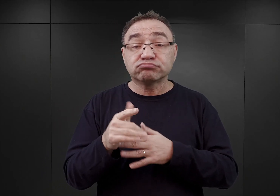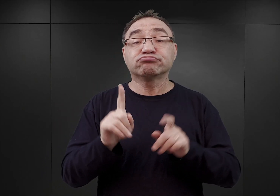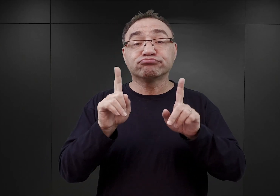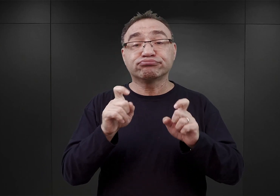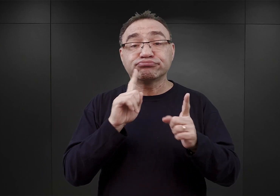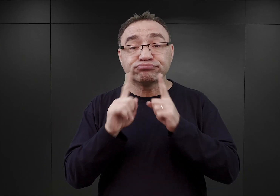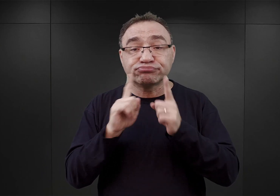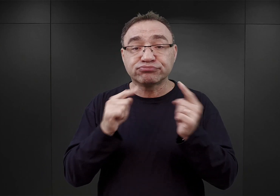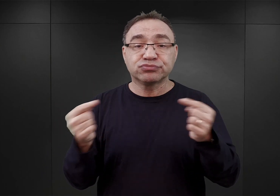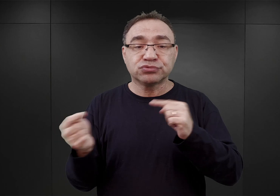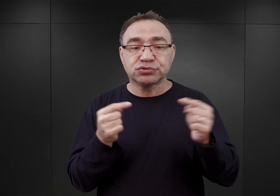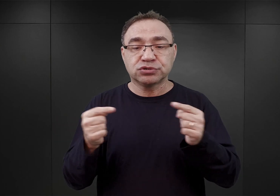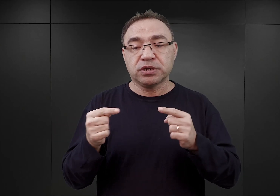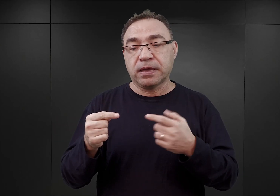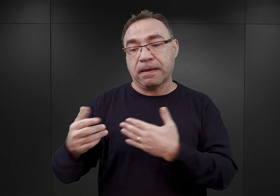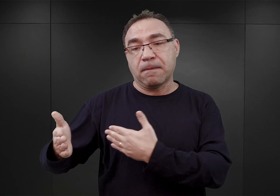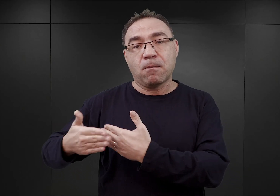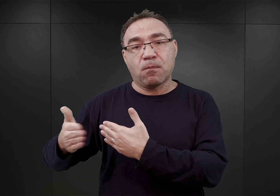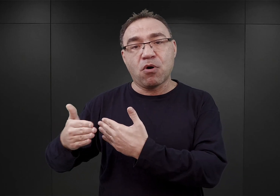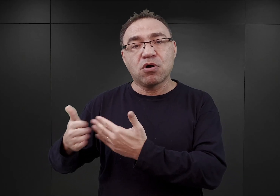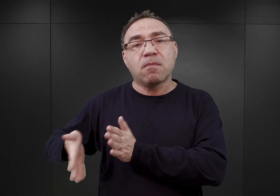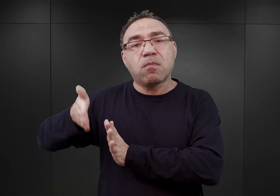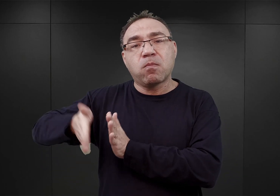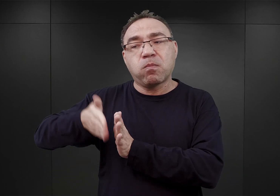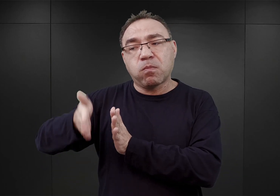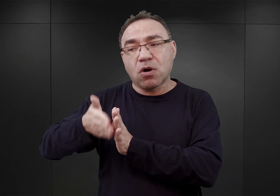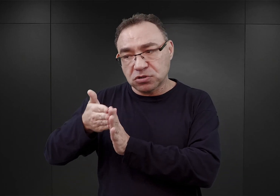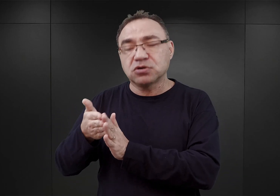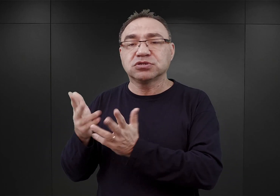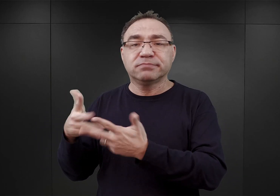przejęcia bocznicy prowadzącej do terenów byłych polskich koszar